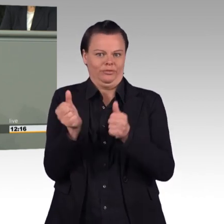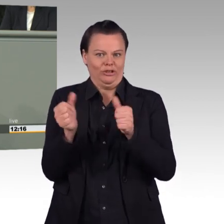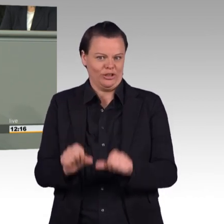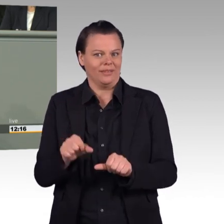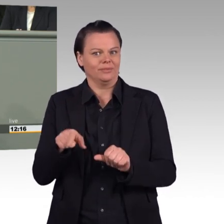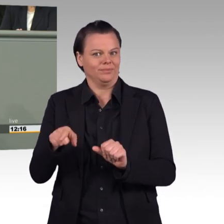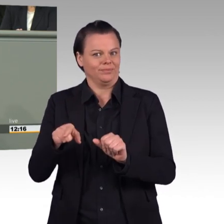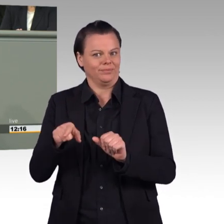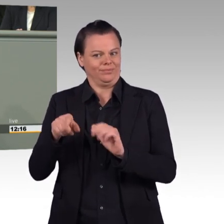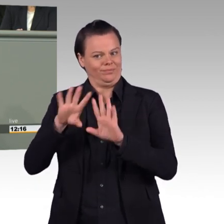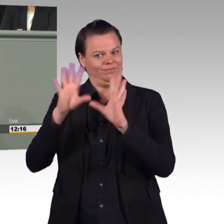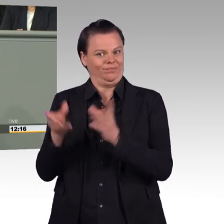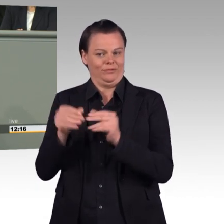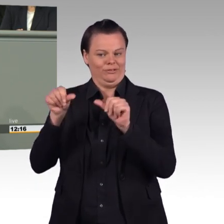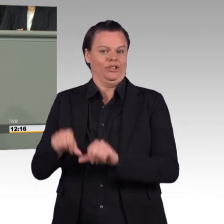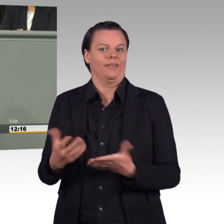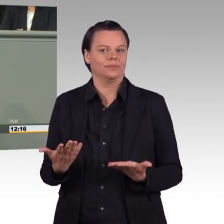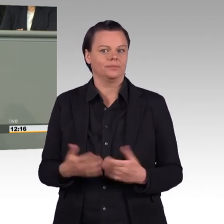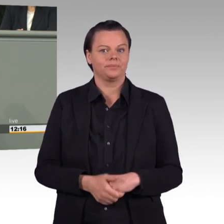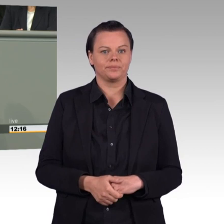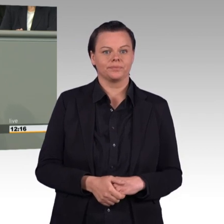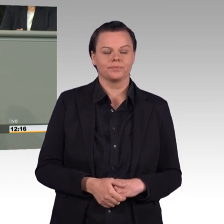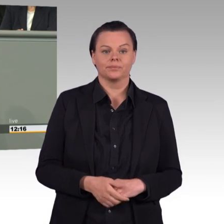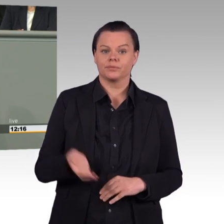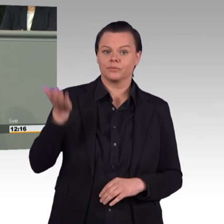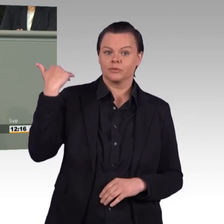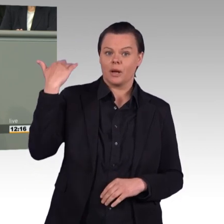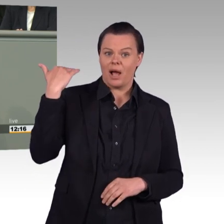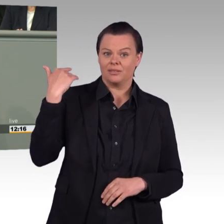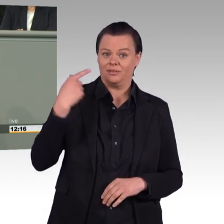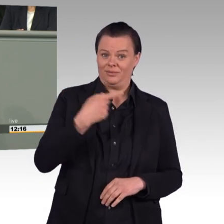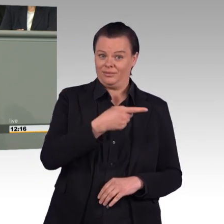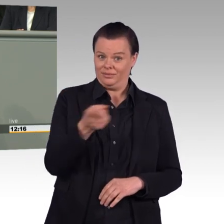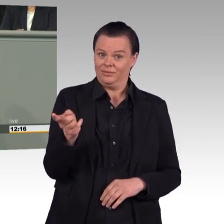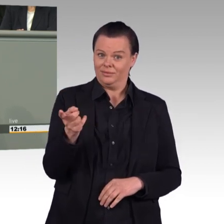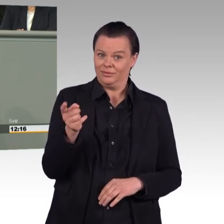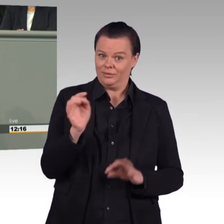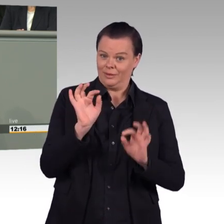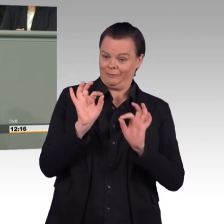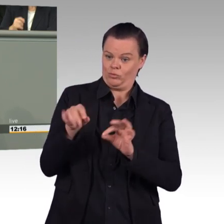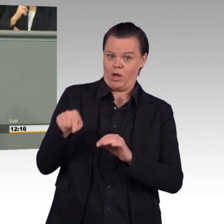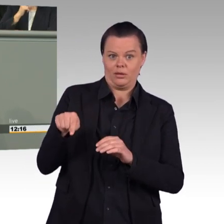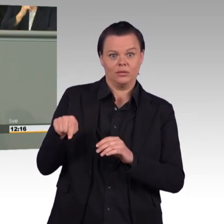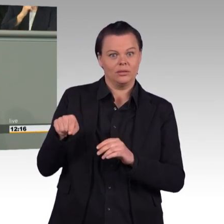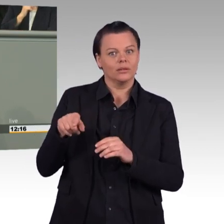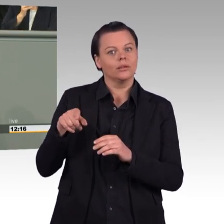Der Wegfall von finanziellen Leistungen für Wochenenddienst wird für die betroffenen Reservisten, die häufig ohnehin ihre wertvolle Freizeit opfern,